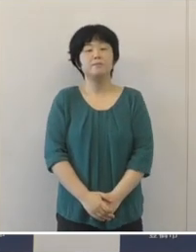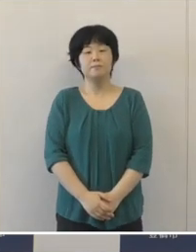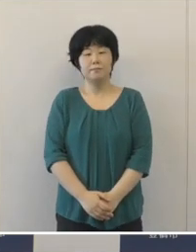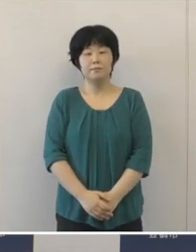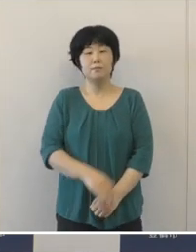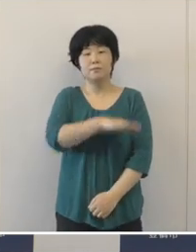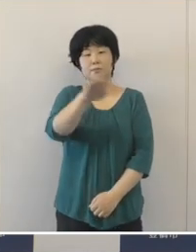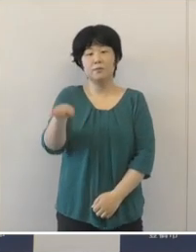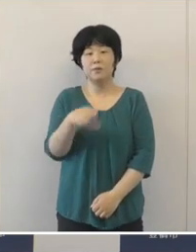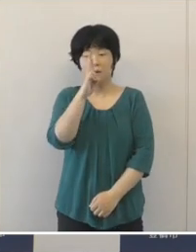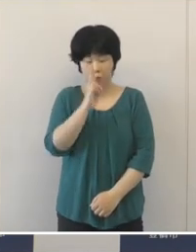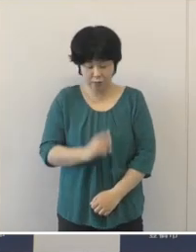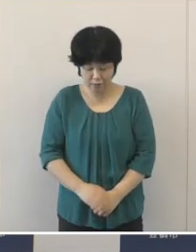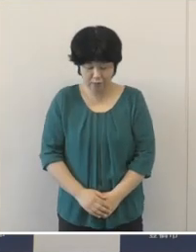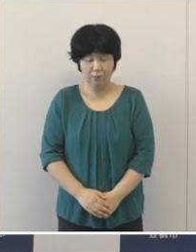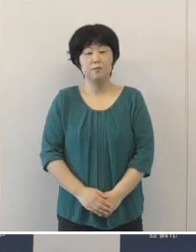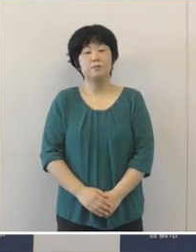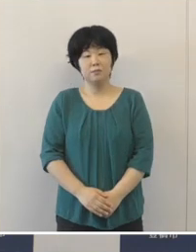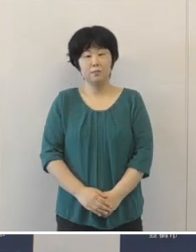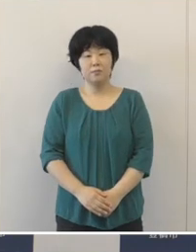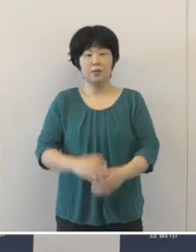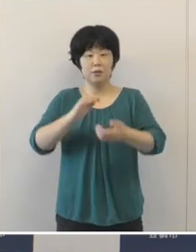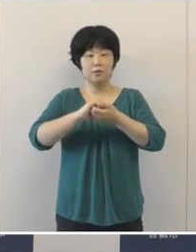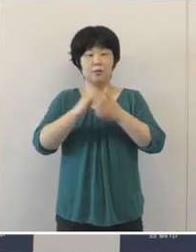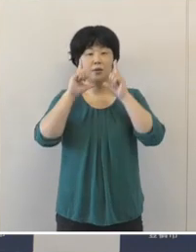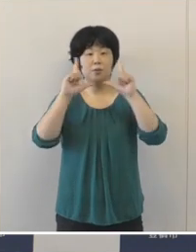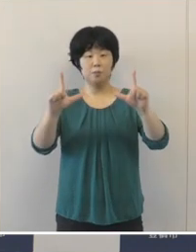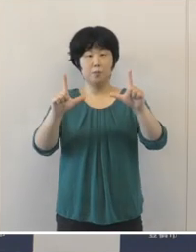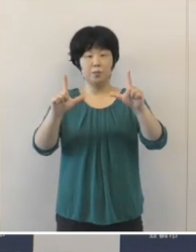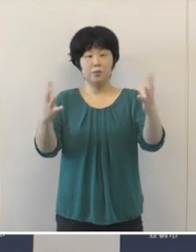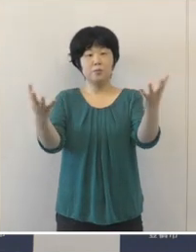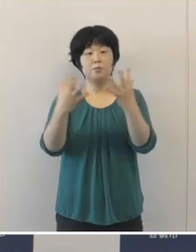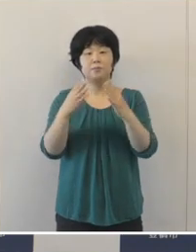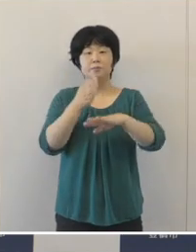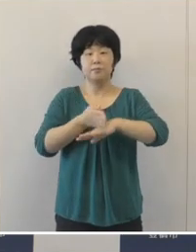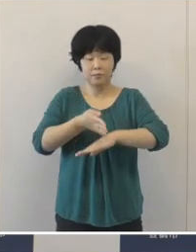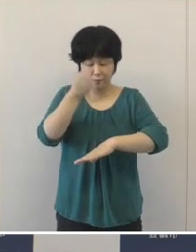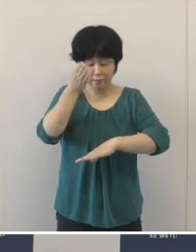みなさんこんにちは 今日の定例会見にご出席いただき ありがとうございます。